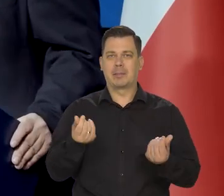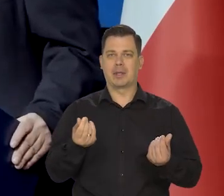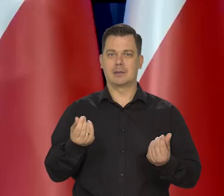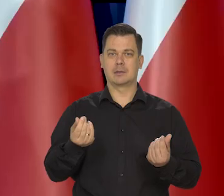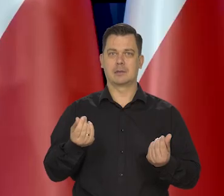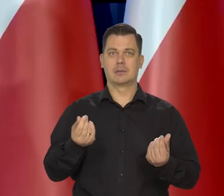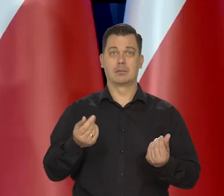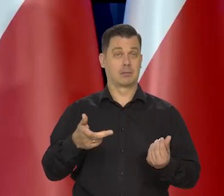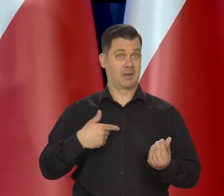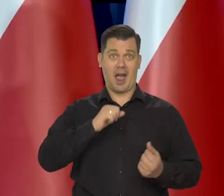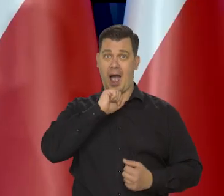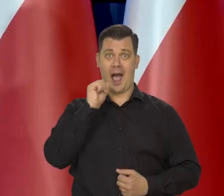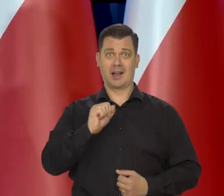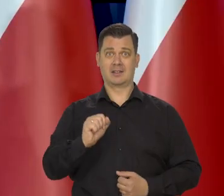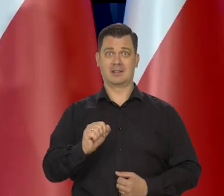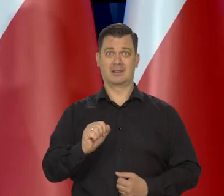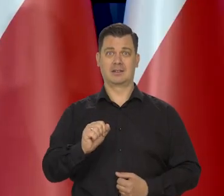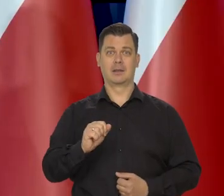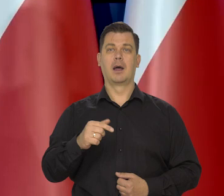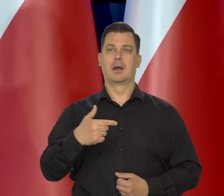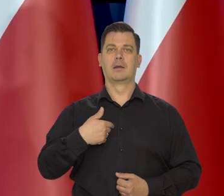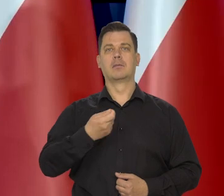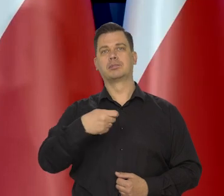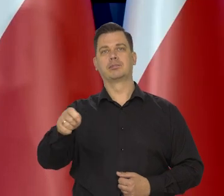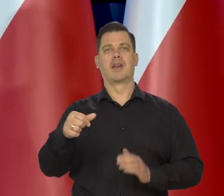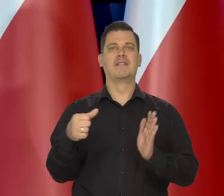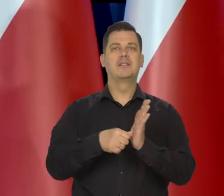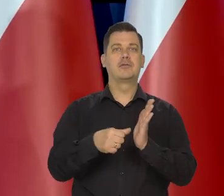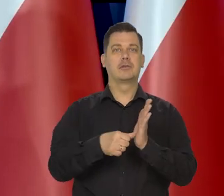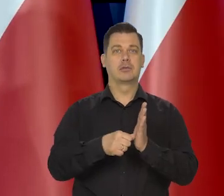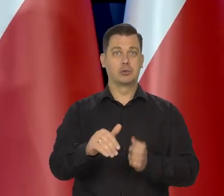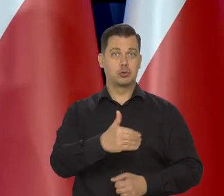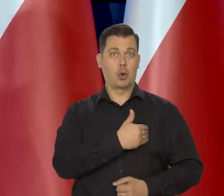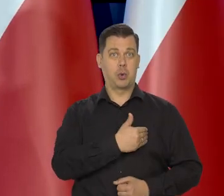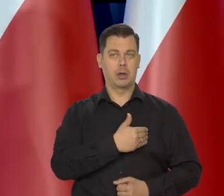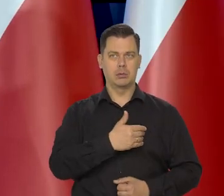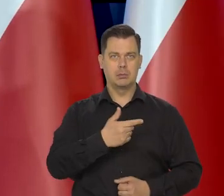Na przykład nie jeździłem w pewnym momencie już przestałem jeździć na wycieczki szkolne, który każdy przecież uwielbia.